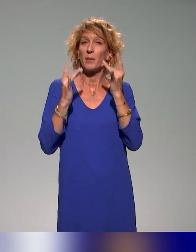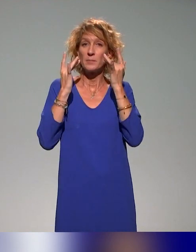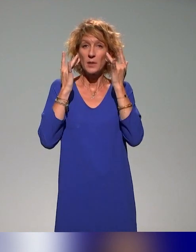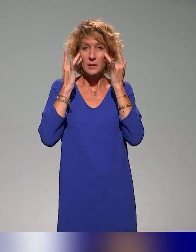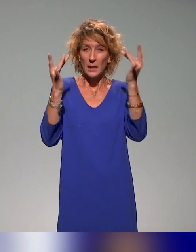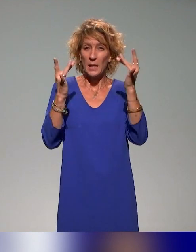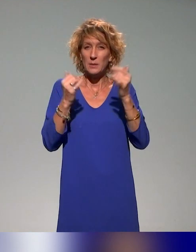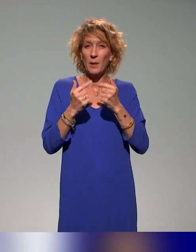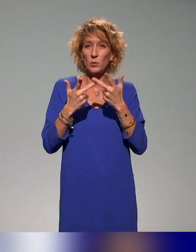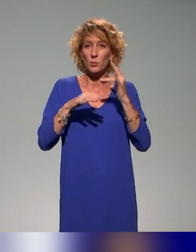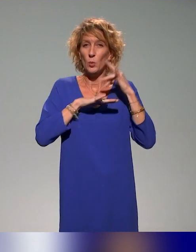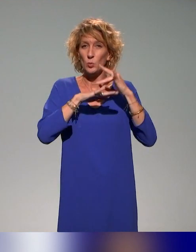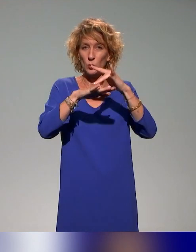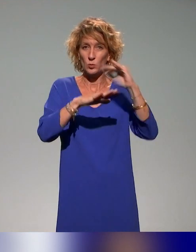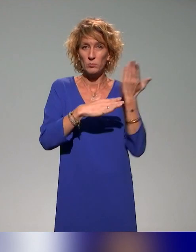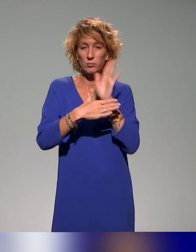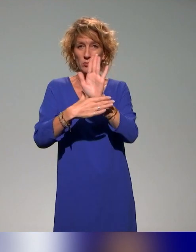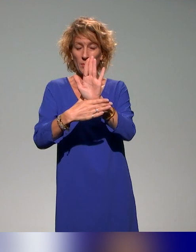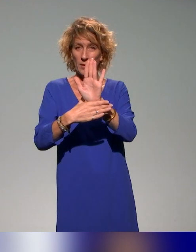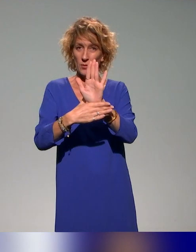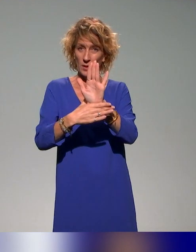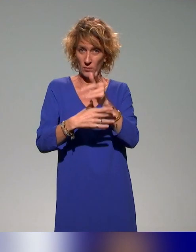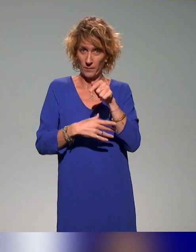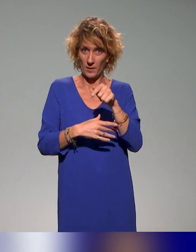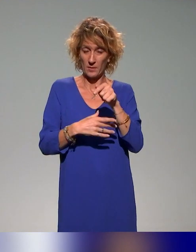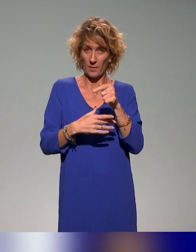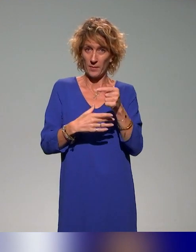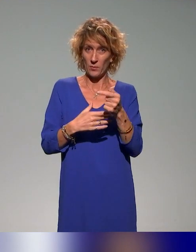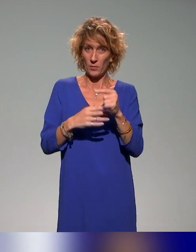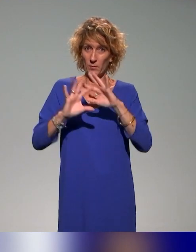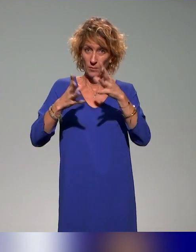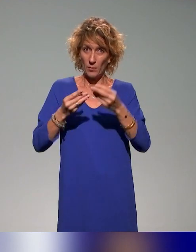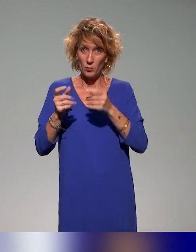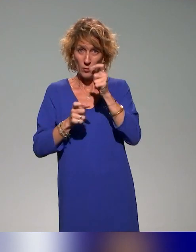adhérents de l'association et qui va venir illustrer un peu notre